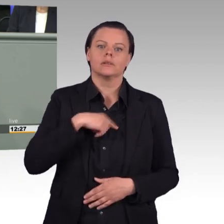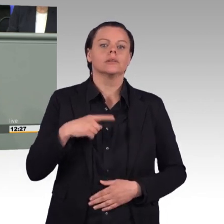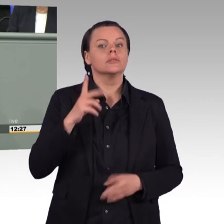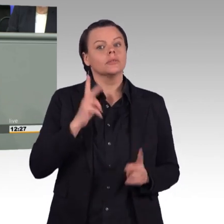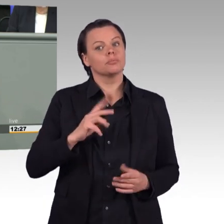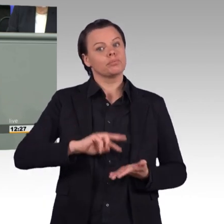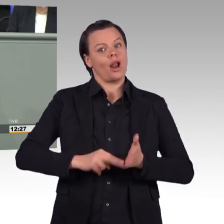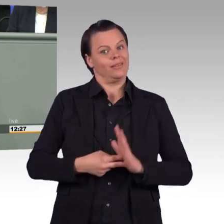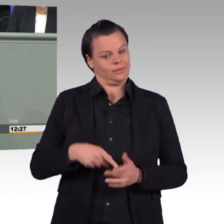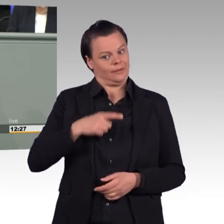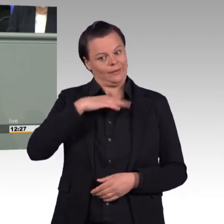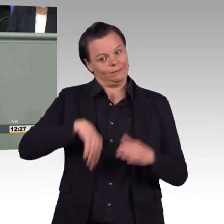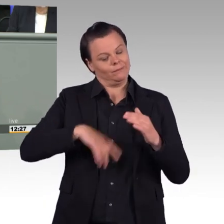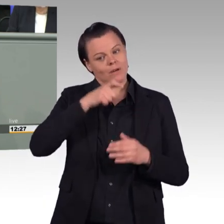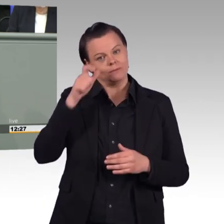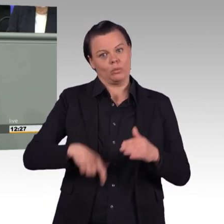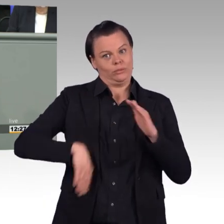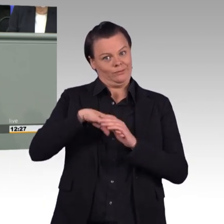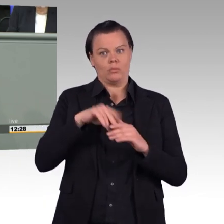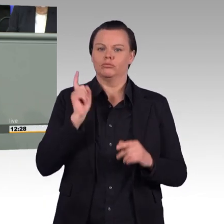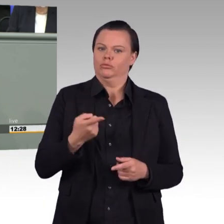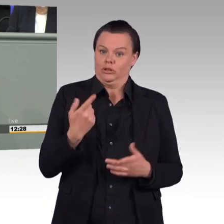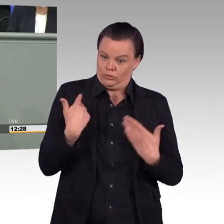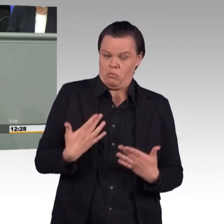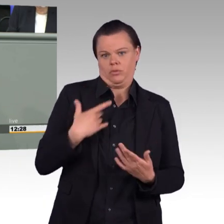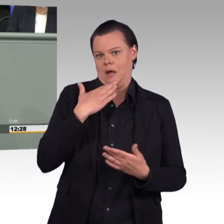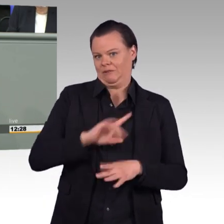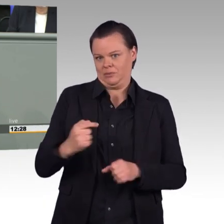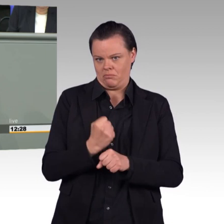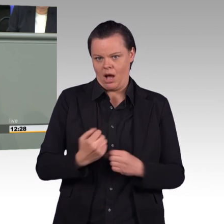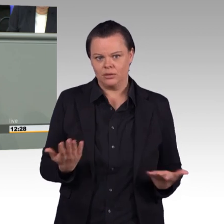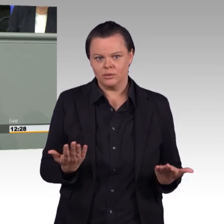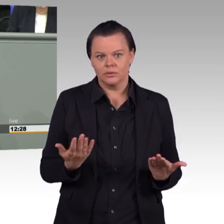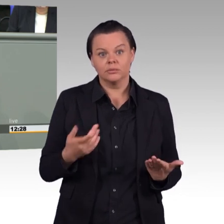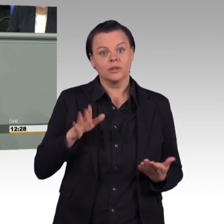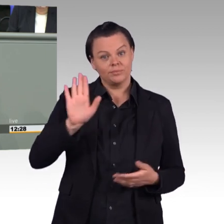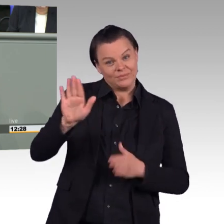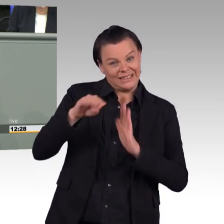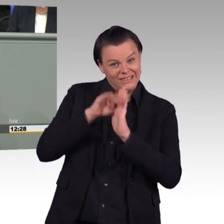die wir Grüne ausdrücklich begrüßen. Es ist wichtig, dass die Angehörigen von Soldatinnen und Soldaten,